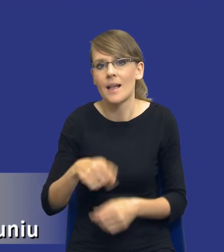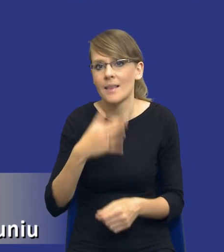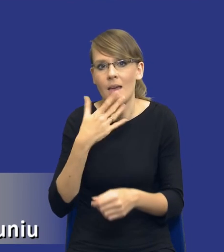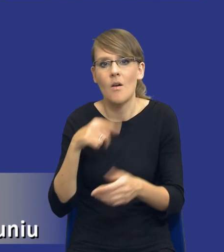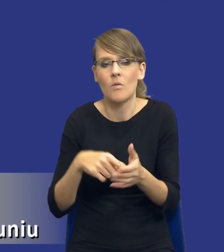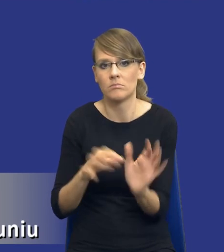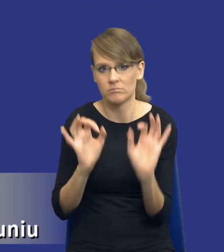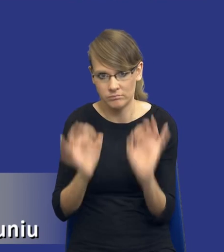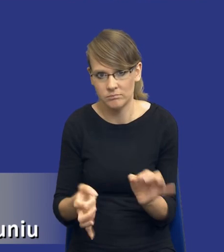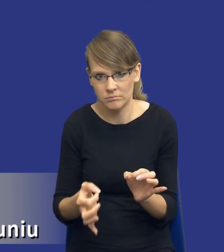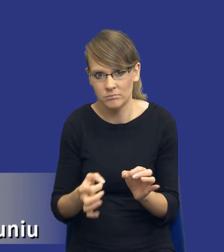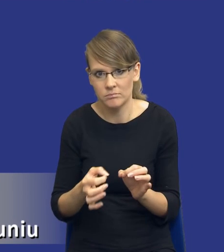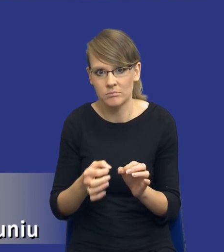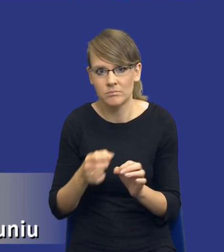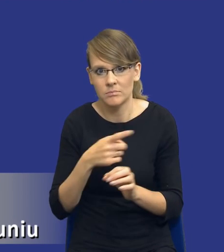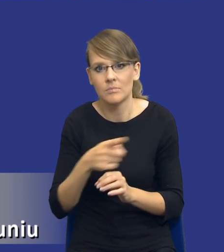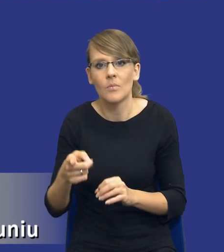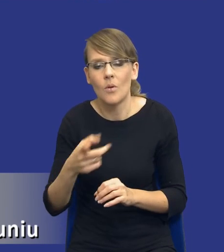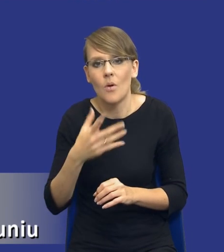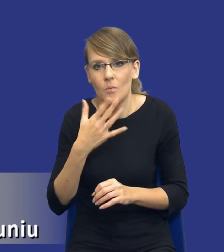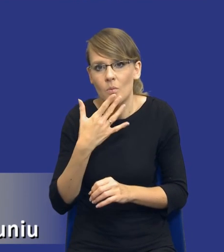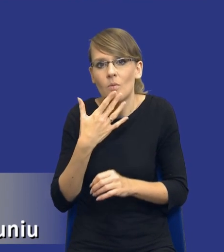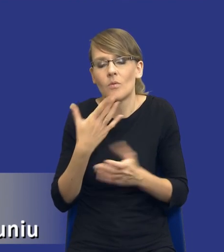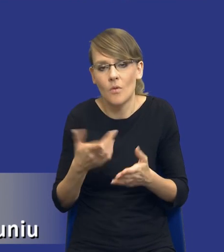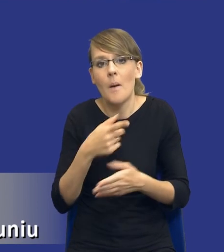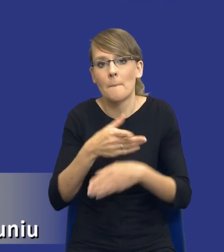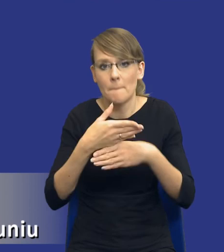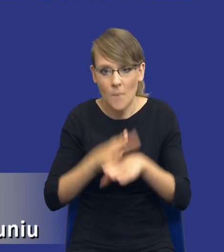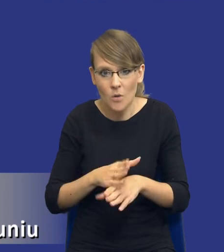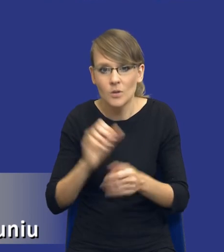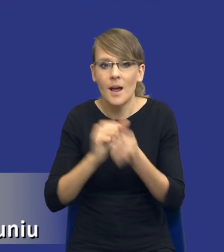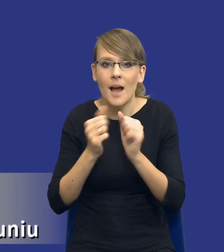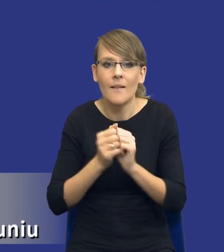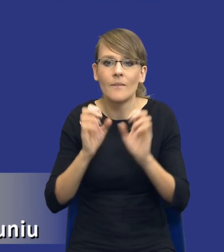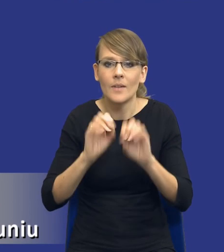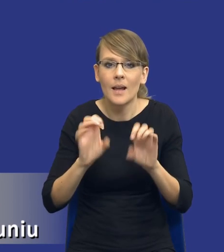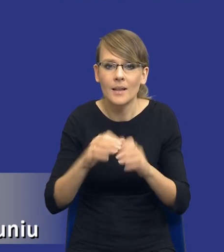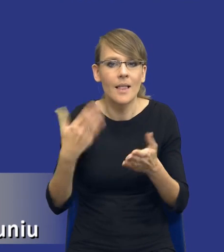One mówią divider let's play. Podziel lub wytłumacz, dlaczego nie podzieliłeś.